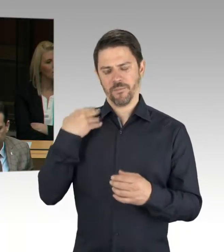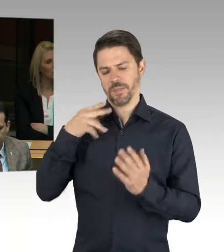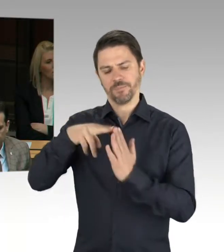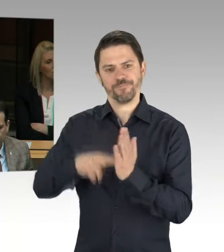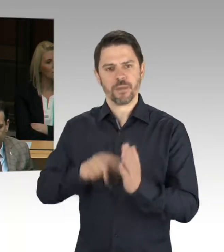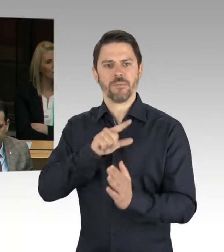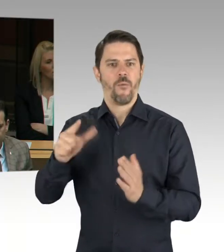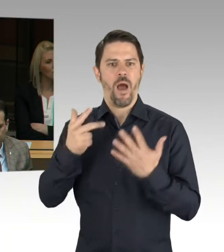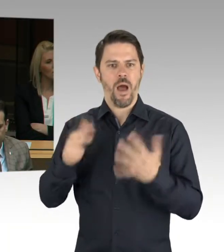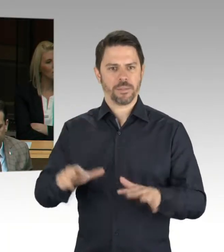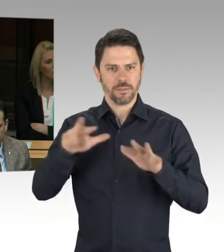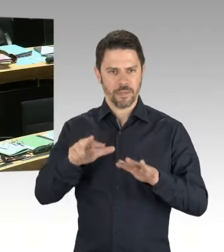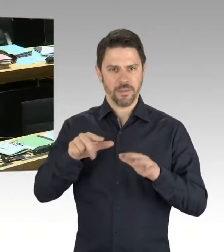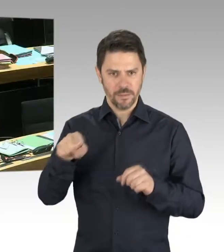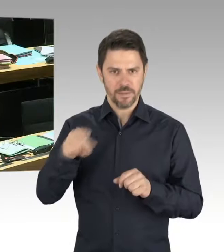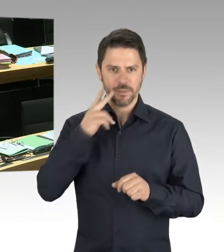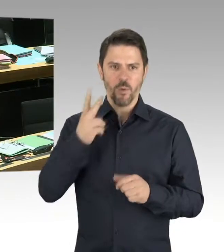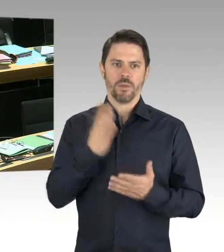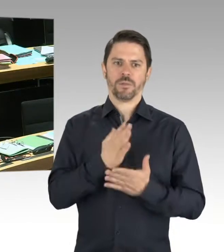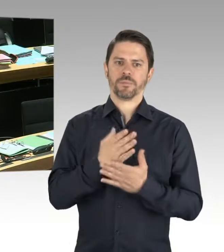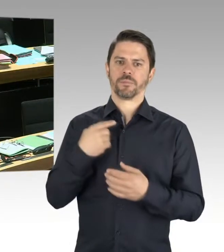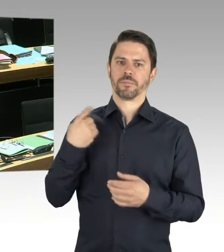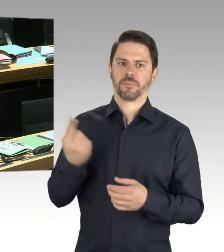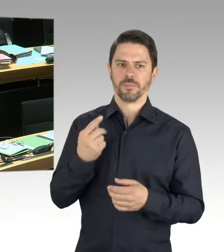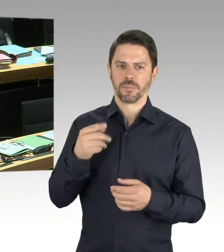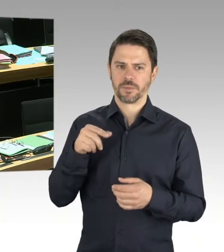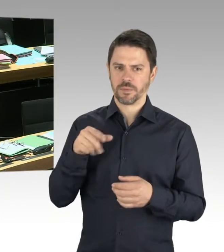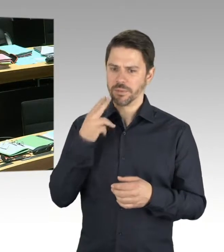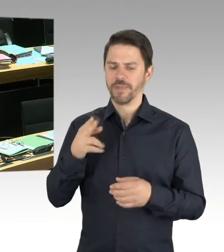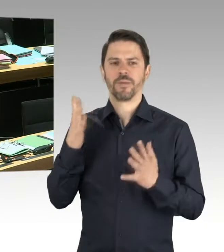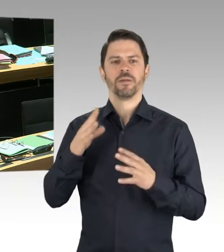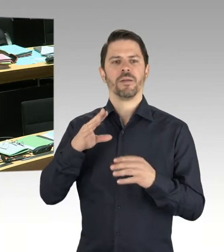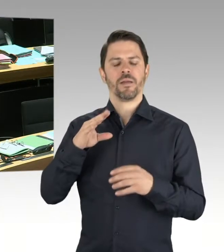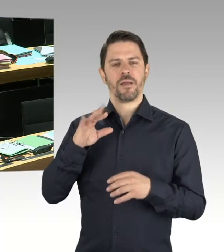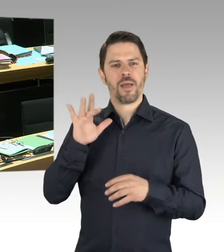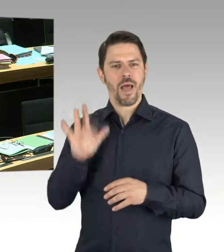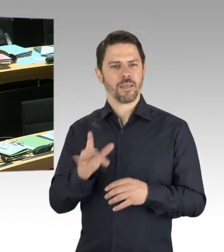im Linksextremismus, im Islamismus. Gerade deshalb ist auch sehr gelobt worden,